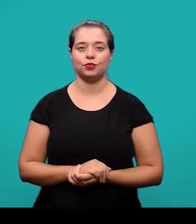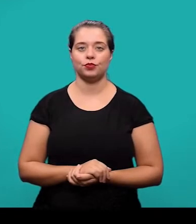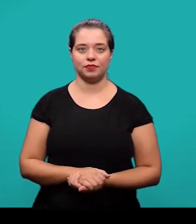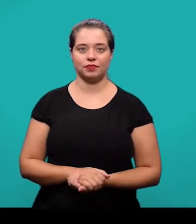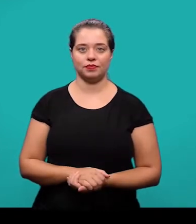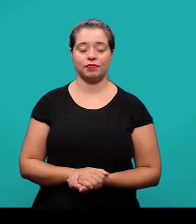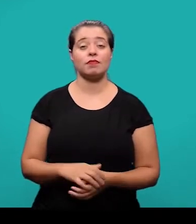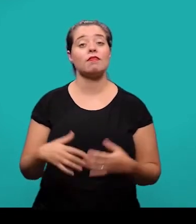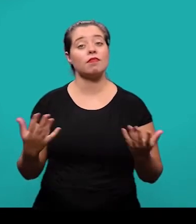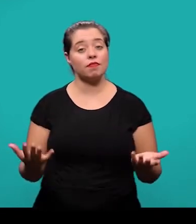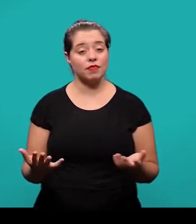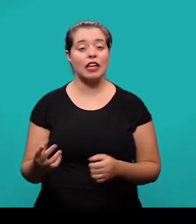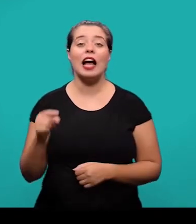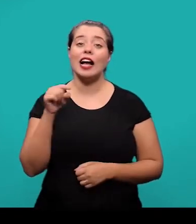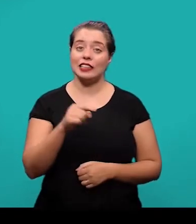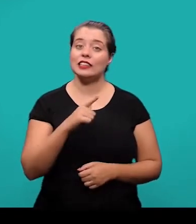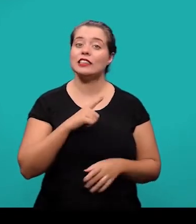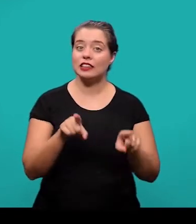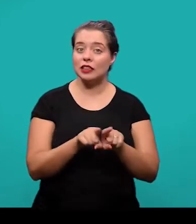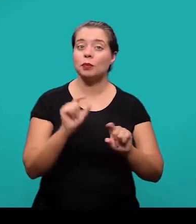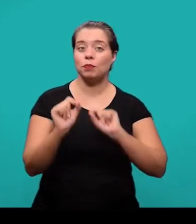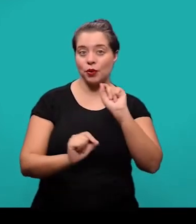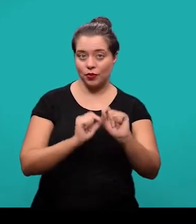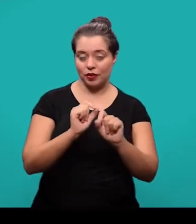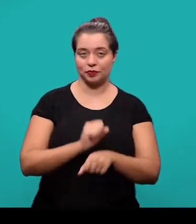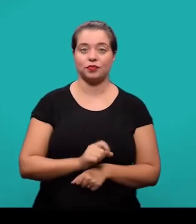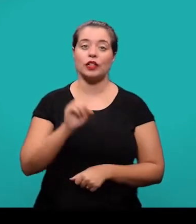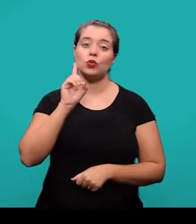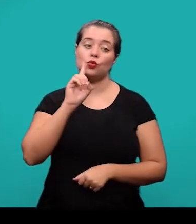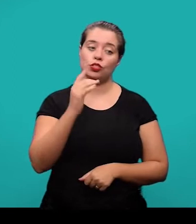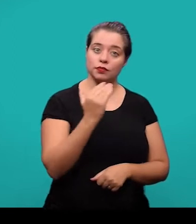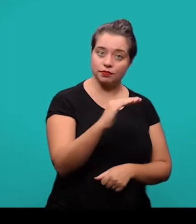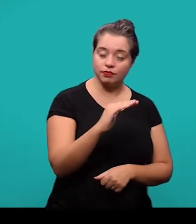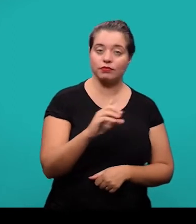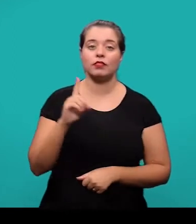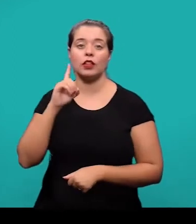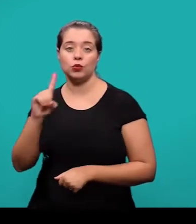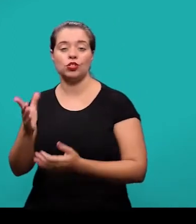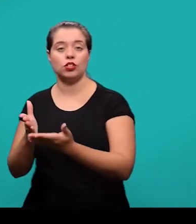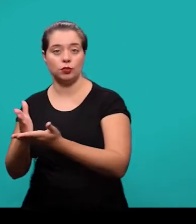Ainda entre os elementos pré-textuais nós temos as datas de submissão e aprovação do artigo científico.